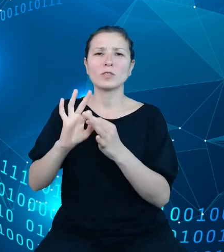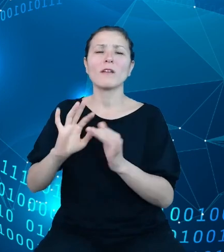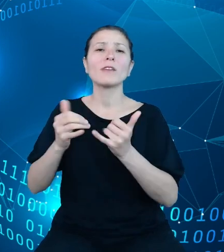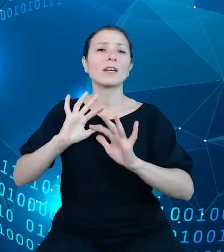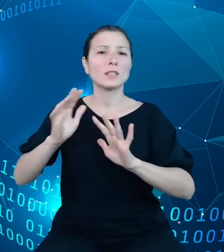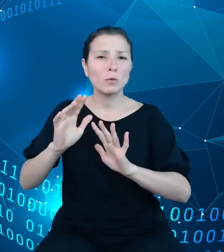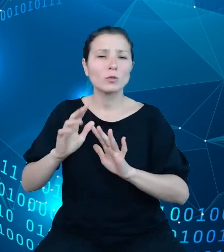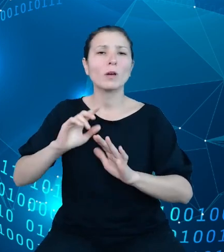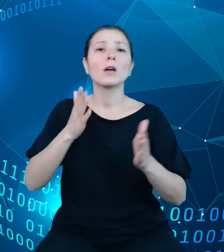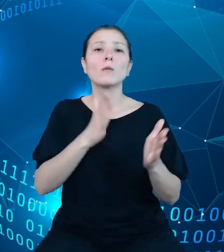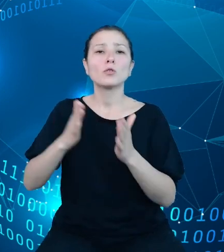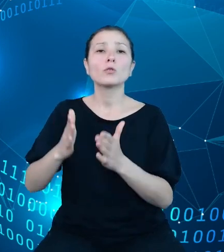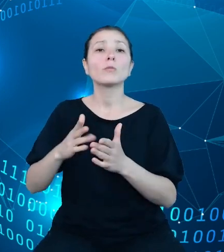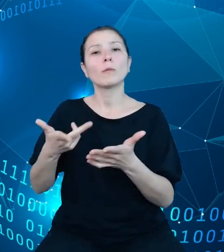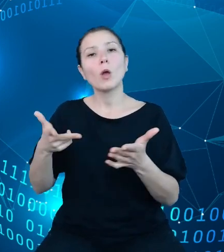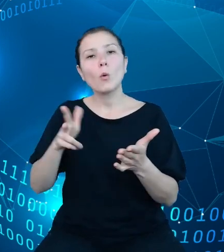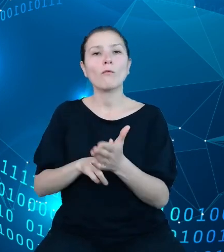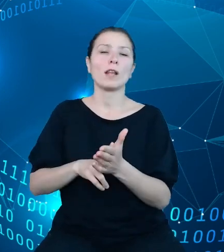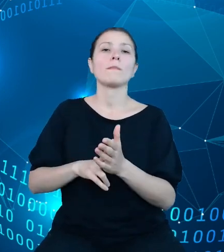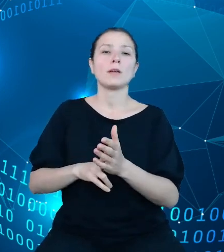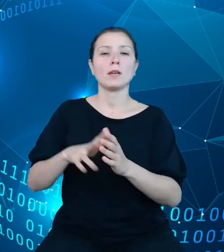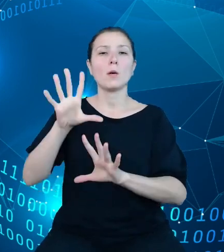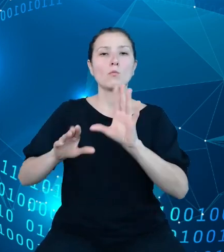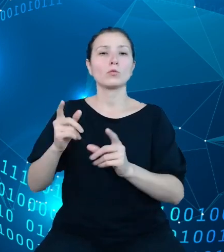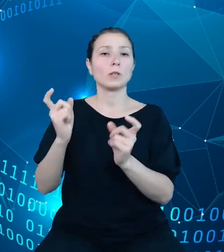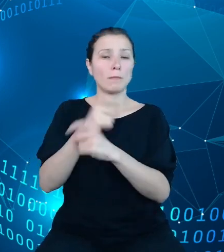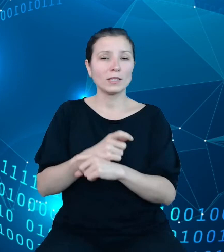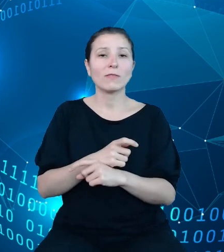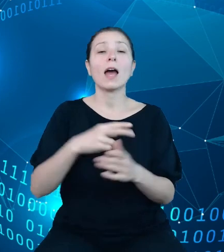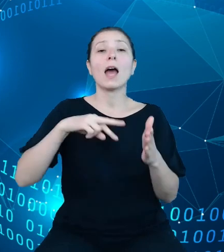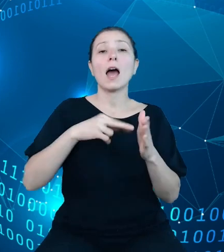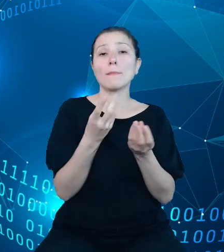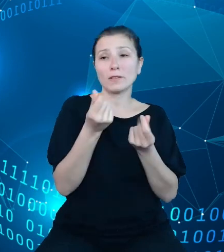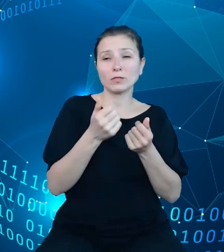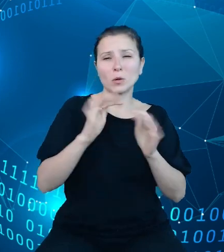państwa, a sam plan finansowy pełni rolę instrumentu bieżącego zarządzania,